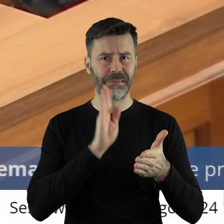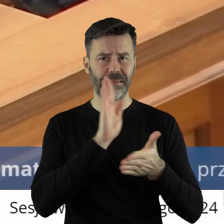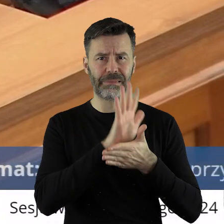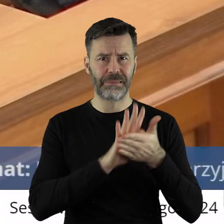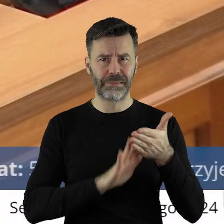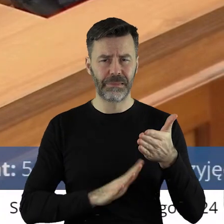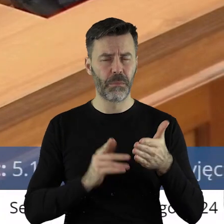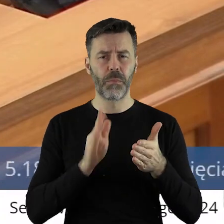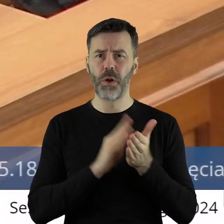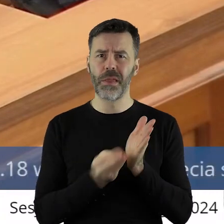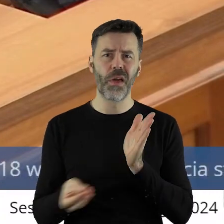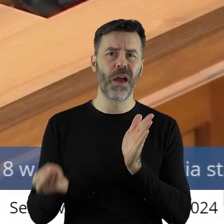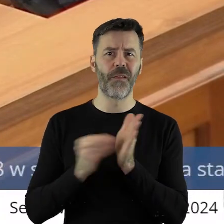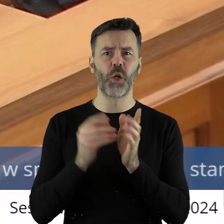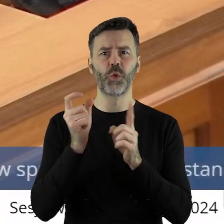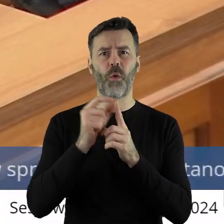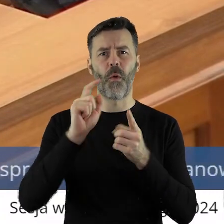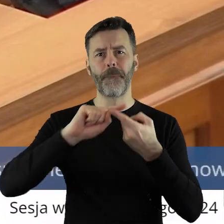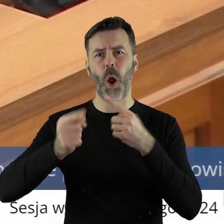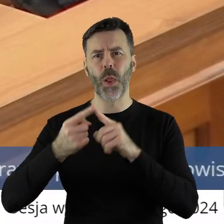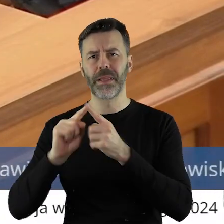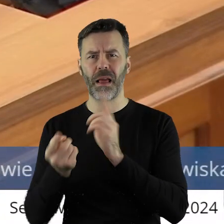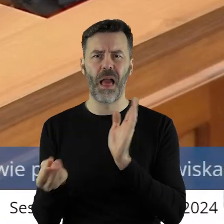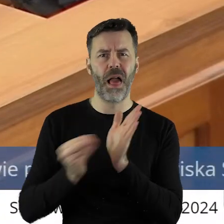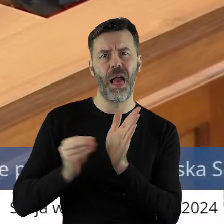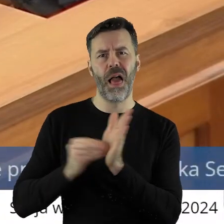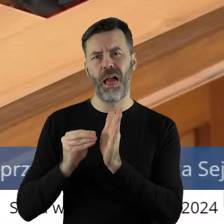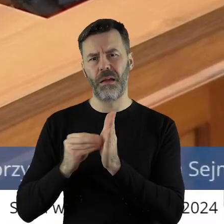nie upolityczniać. Bardzo o to proszę.